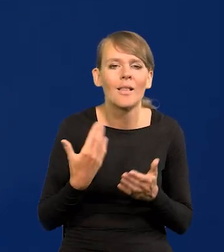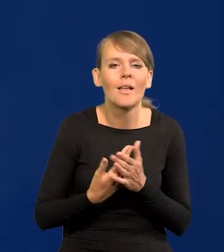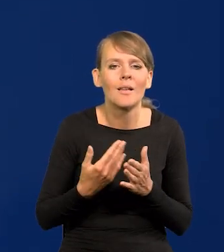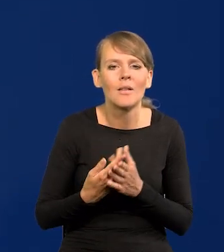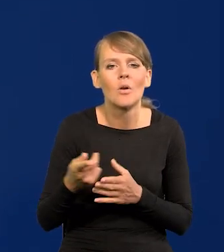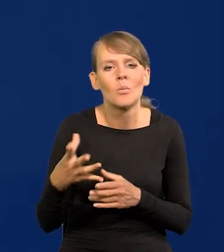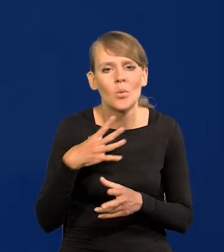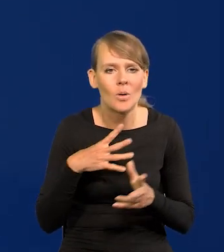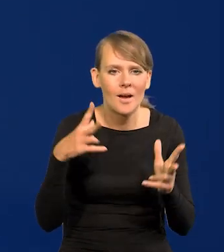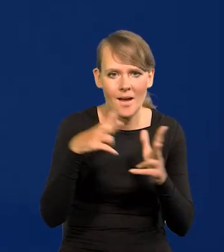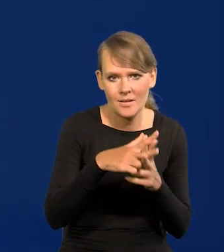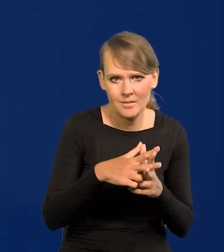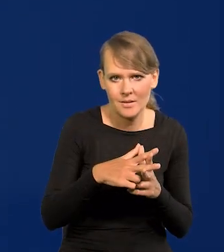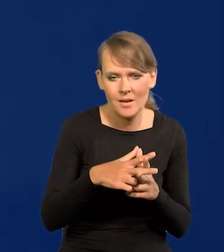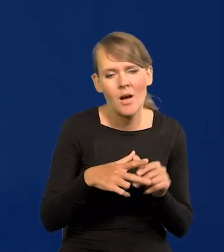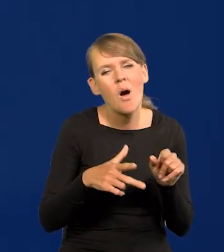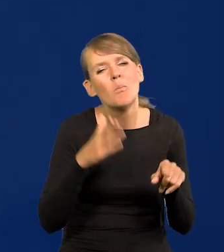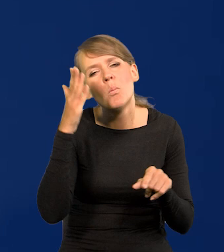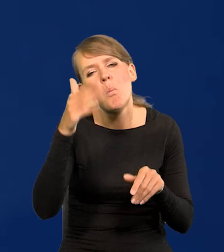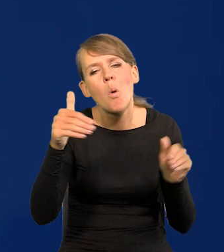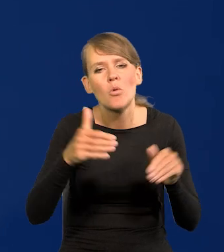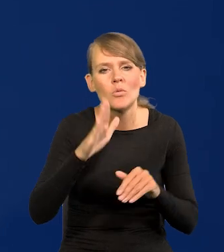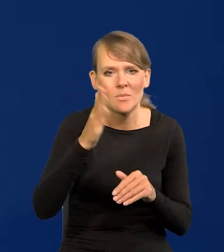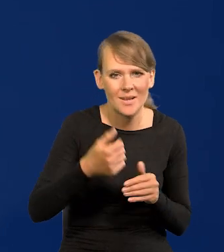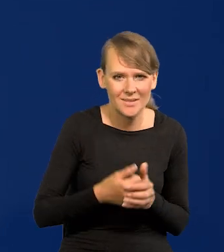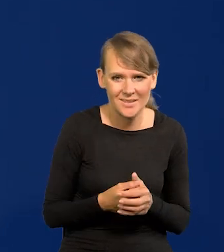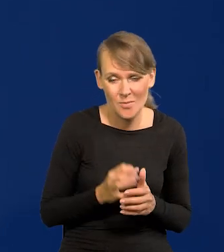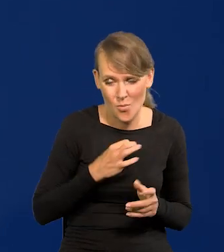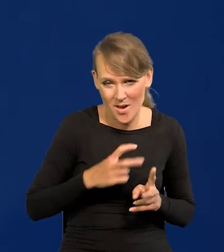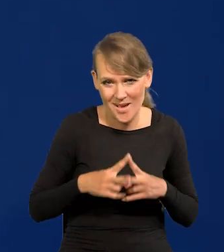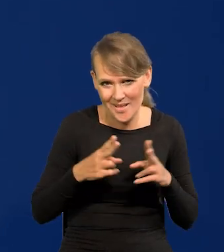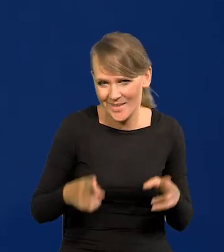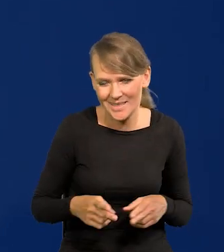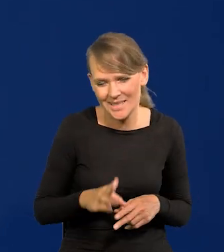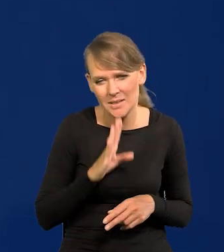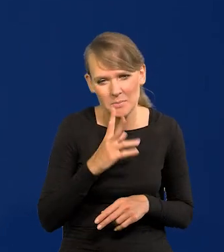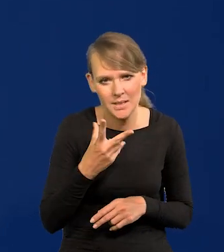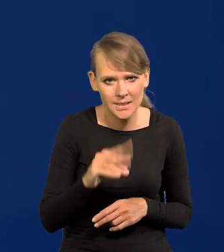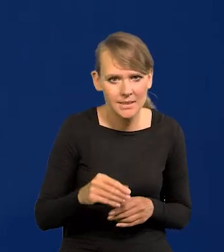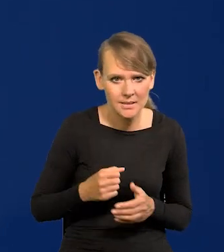zaatakował coś co może kiedyś nastąpić, pewnie nie za mojej kadencji, ale...